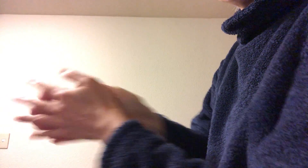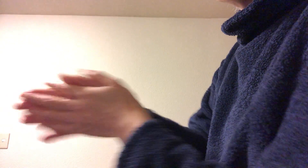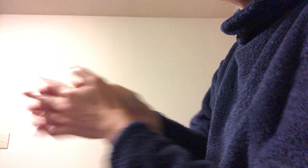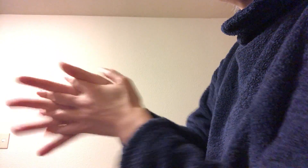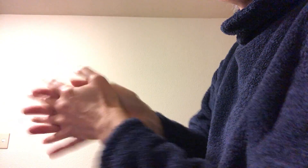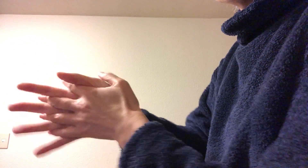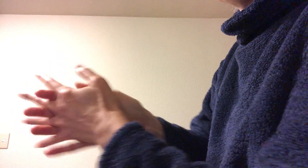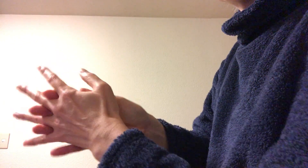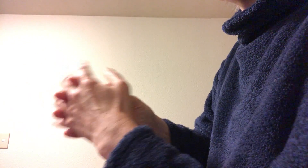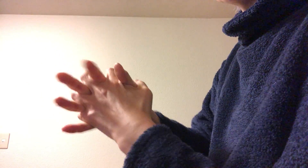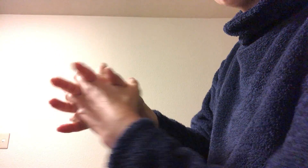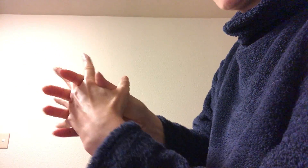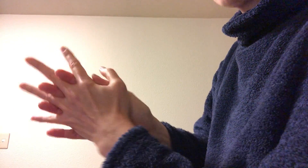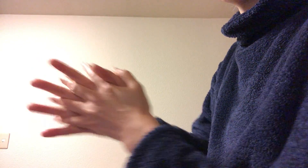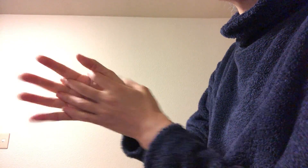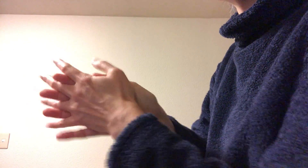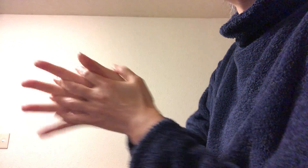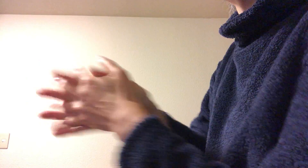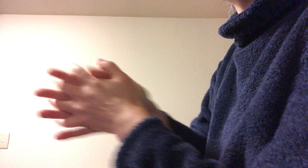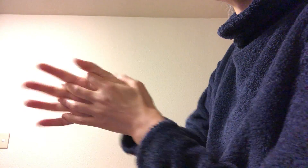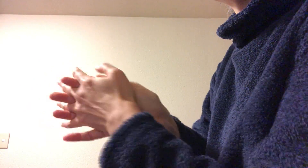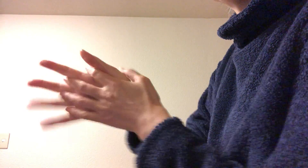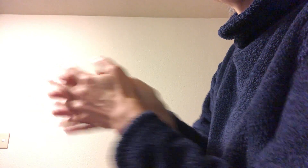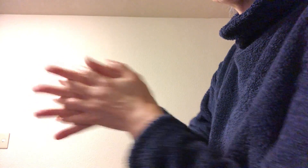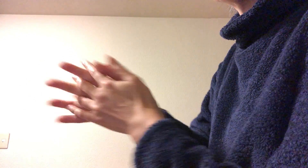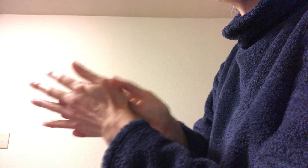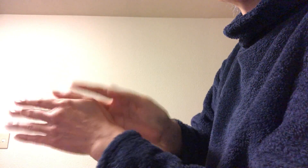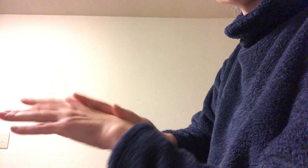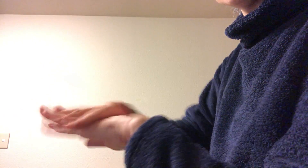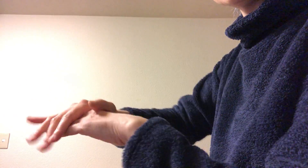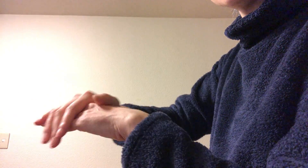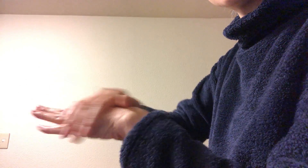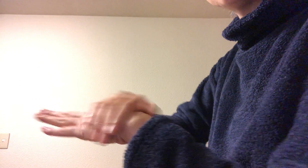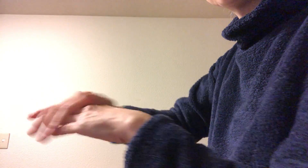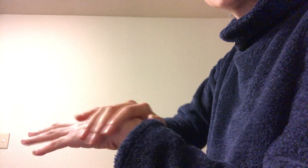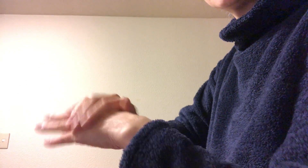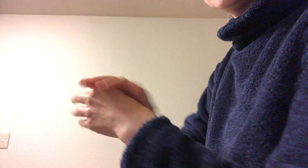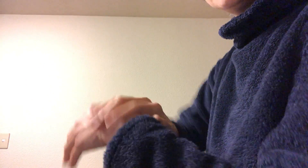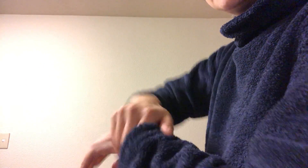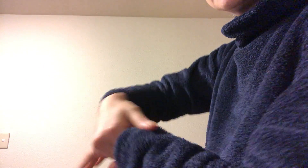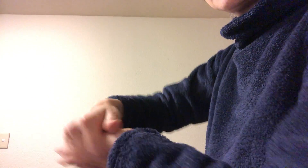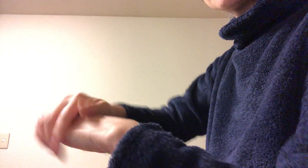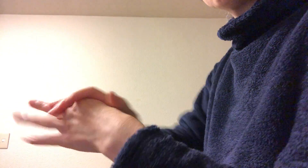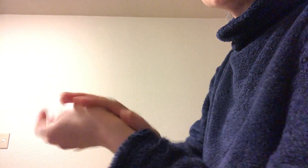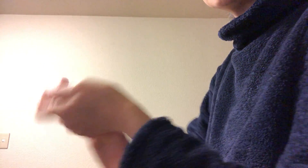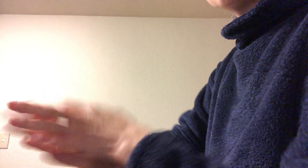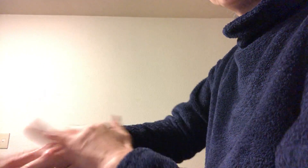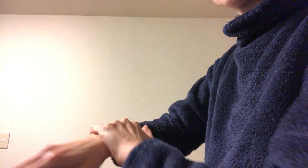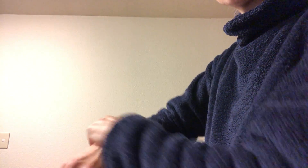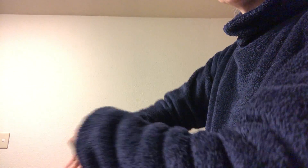ひら全体と股（指の間）を同時に擦って で最後に